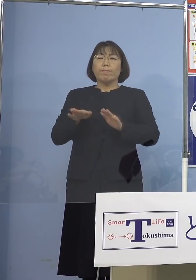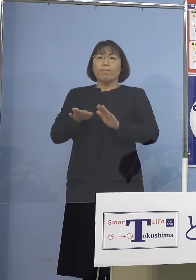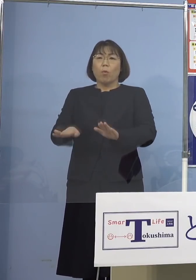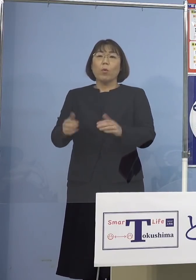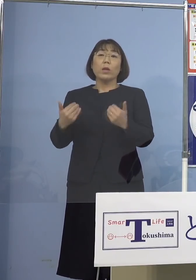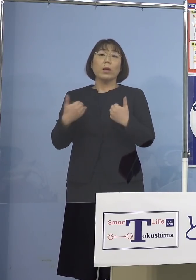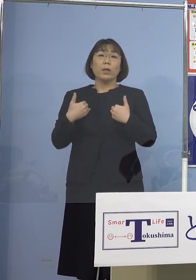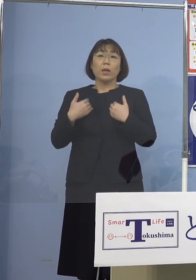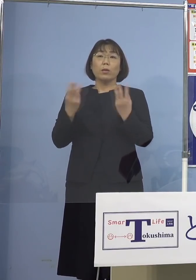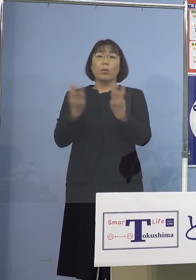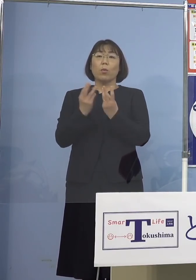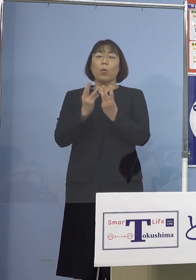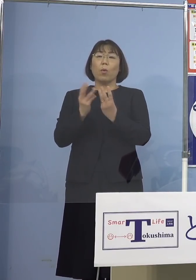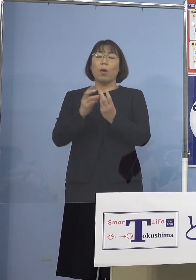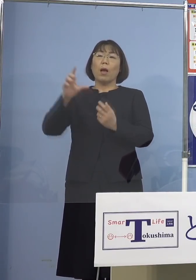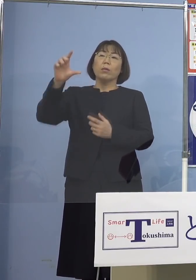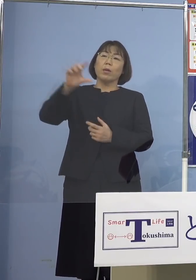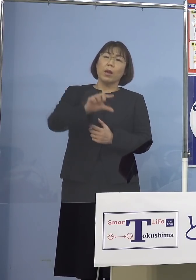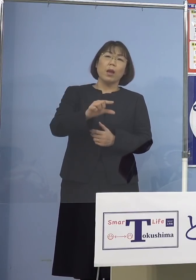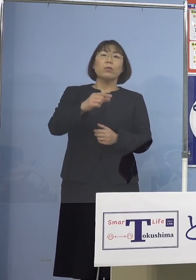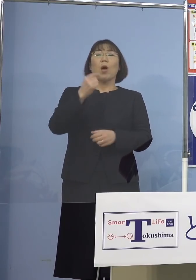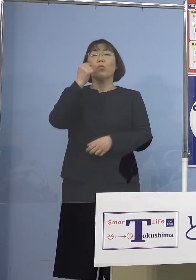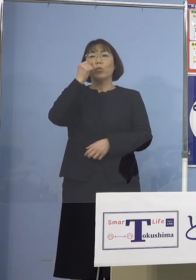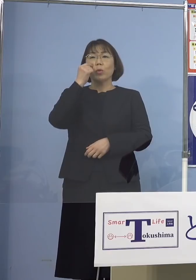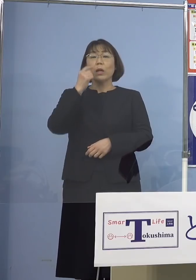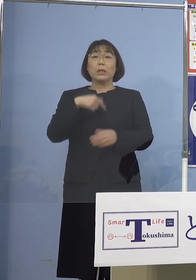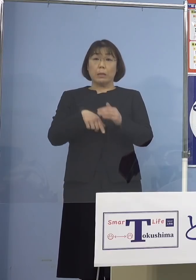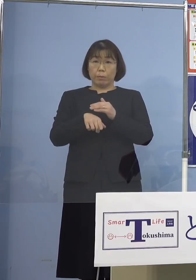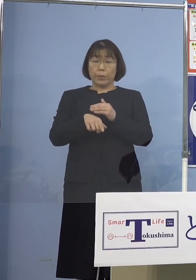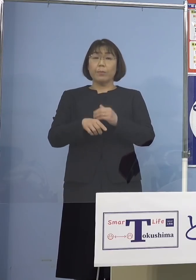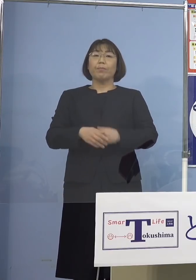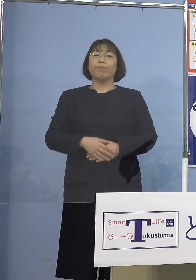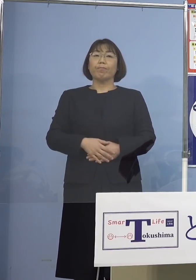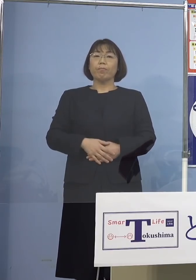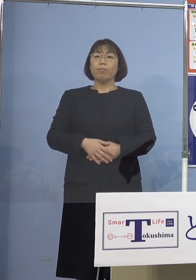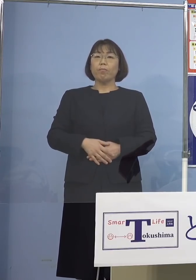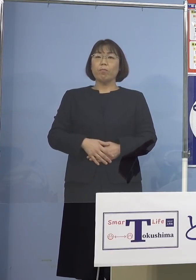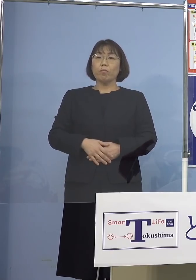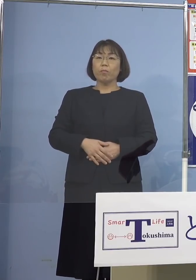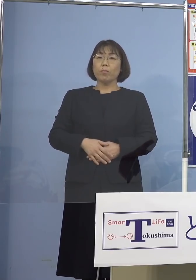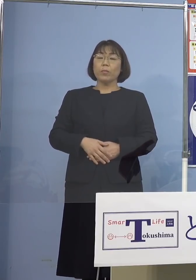難しいということになります そこで動画でお示しをしたり